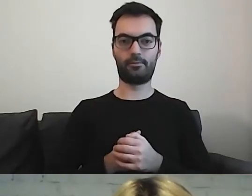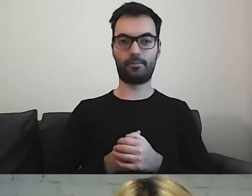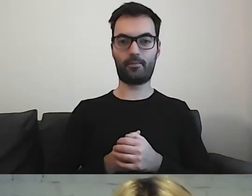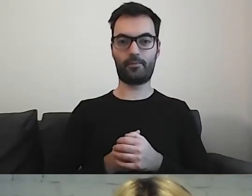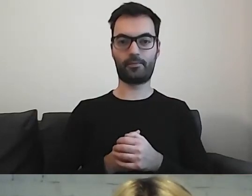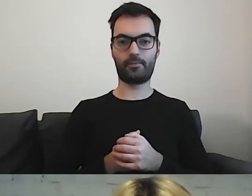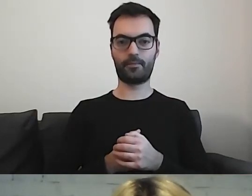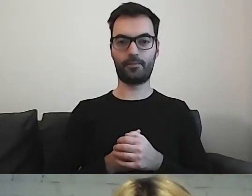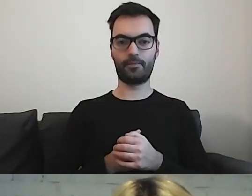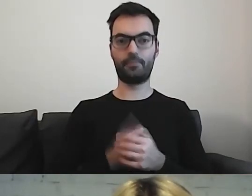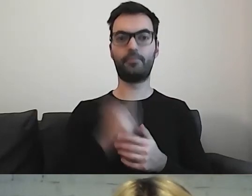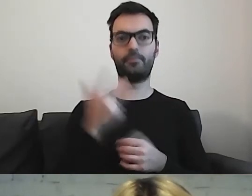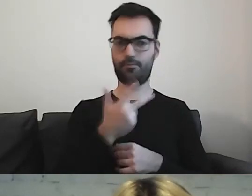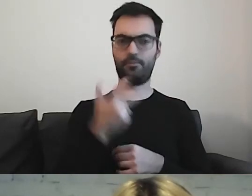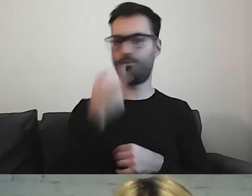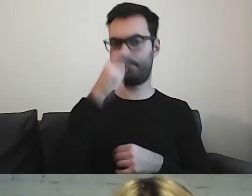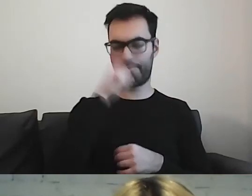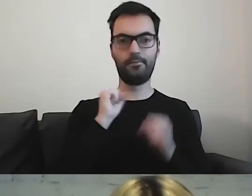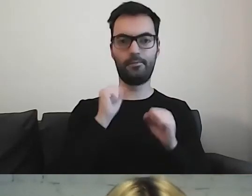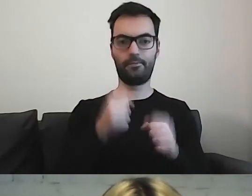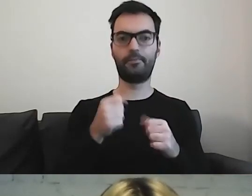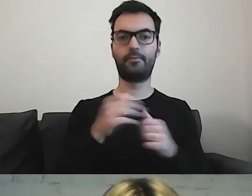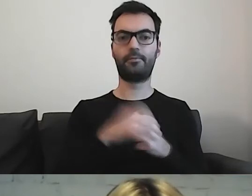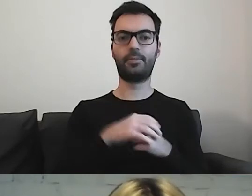Mogłyby całkiem nieźle funkcjonować z samymi piktogramami.